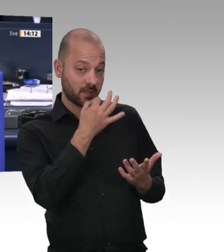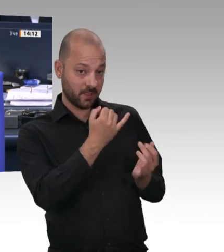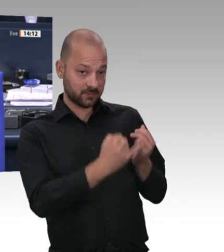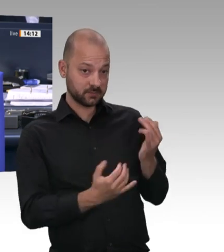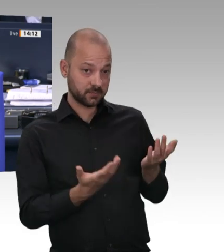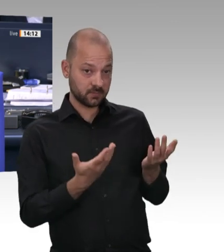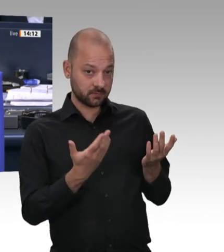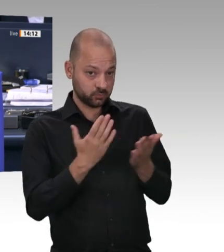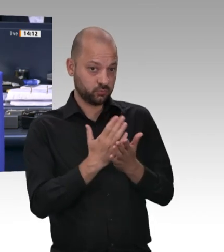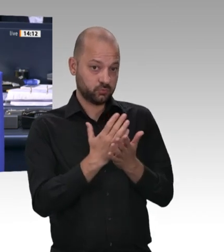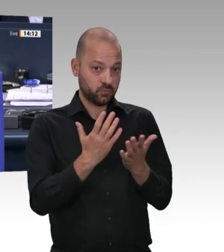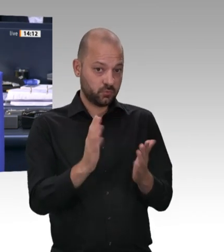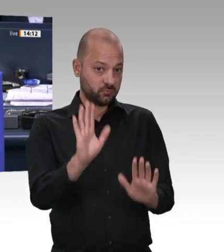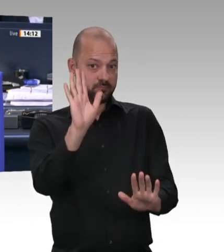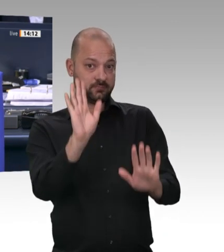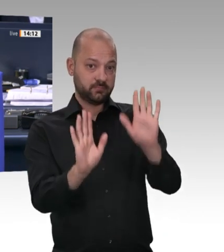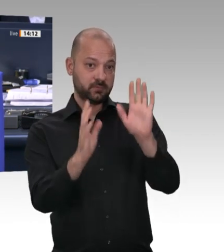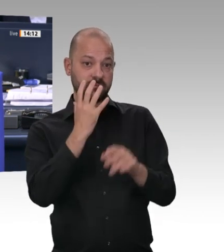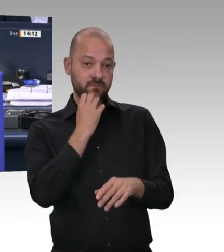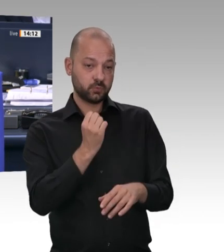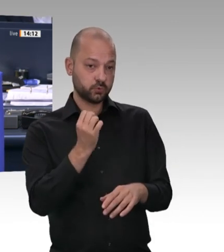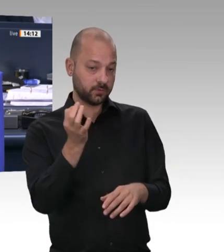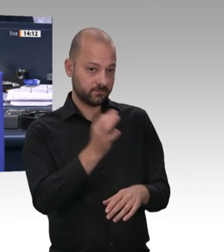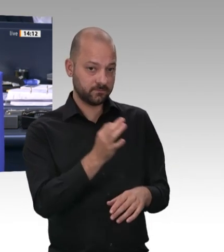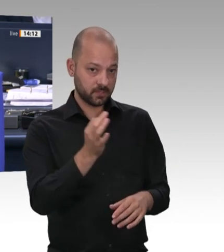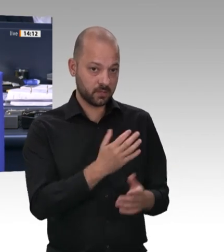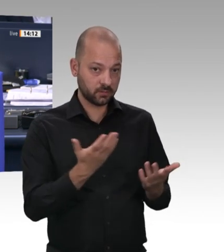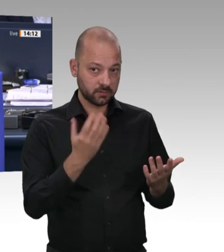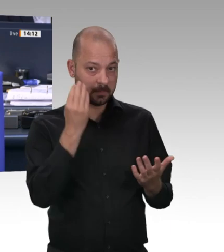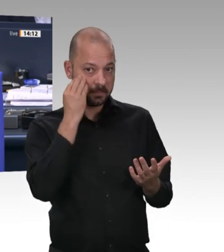Natürlich denjenigen, der sich zuerst gemeldet hat. Das habe ich nicht gesehen. Wer war denn das? Bitte.